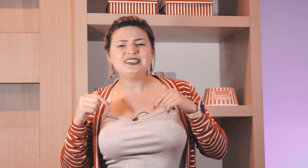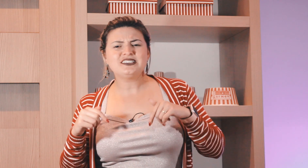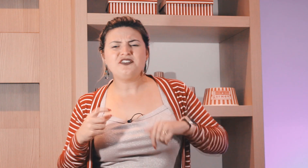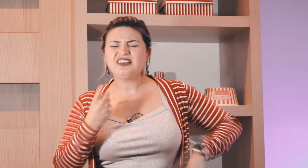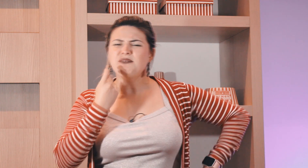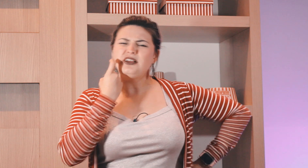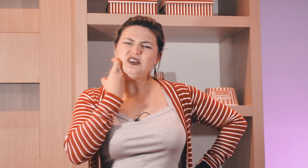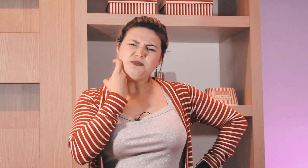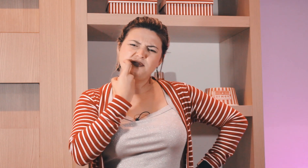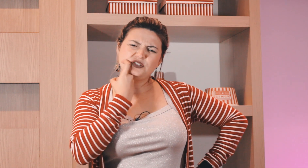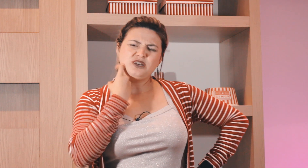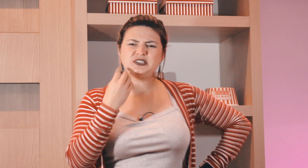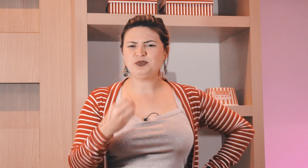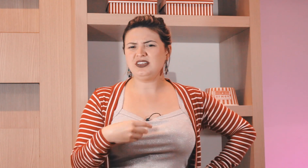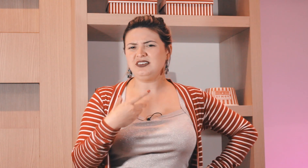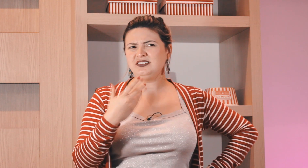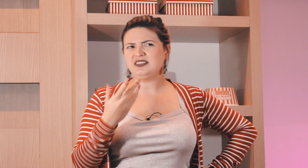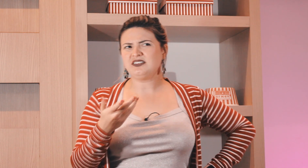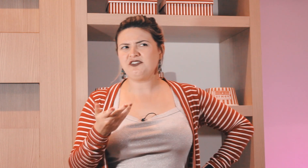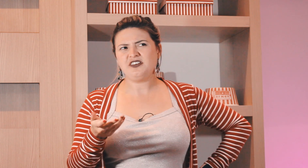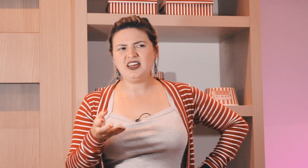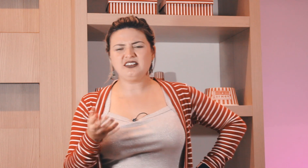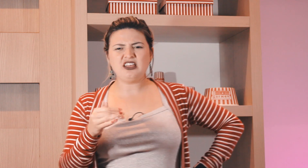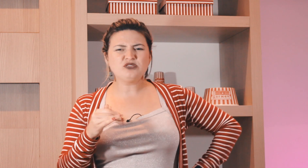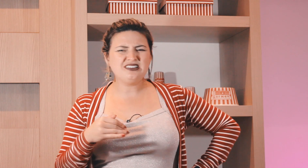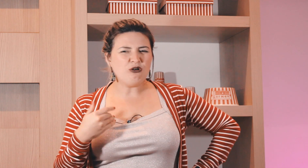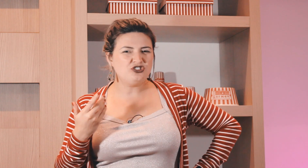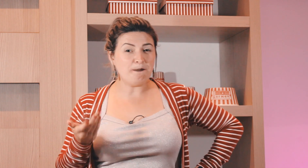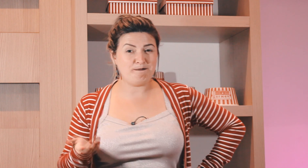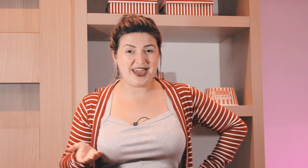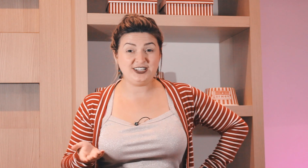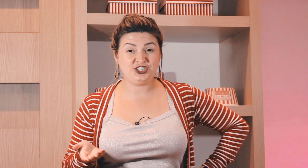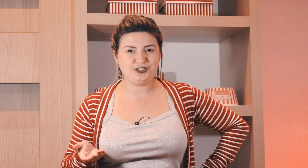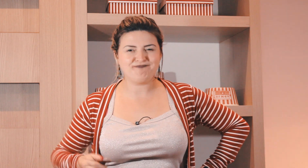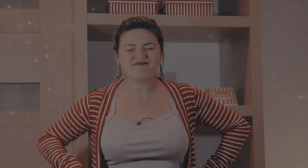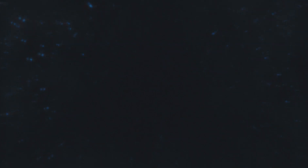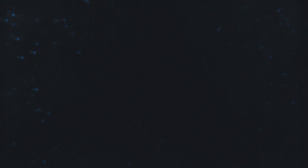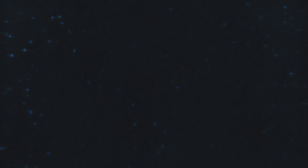ficou de sexta-feira também, nossa professora mas porque quem sexta-feira tem um sinal de peixe?